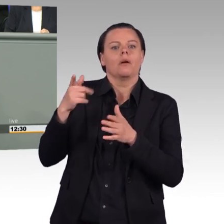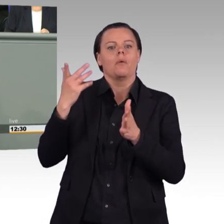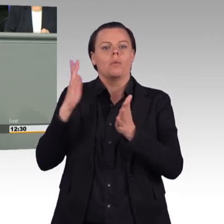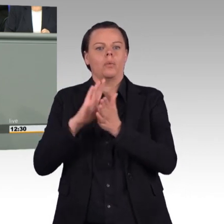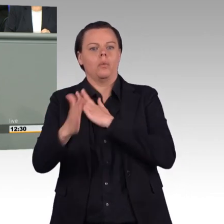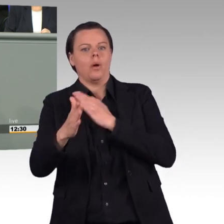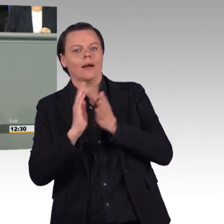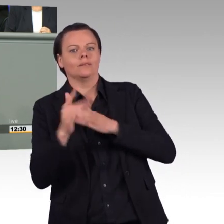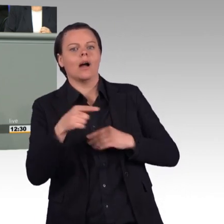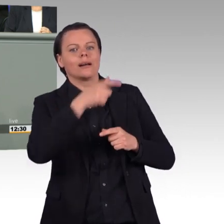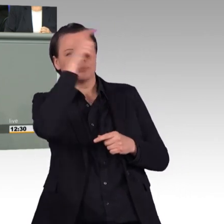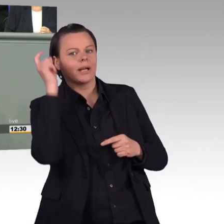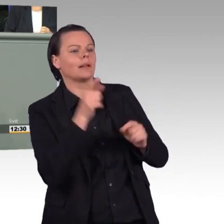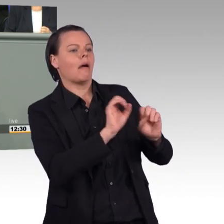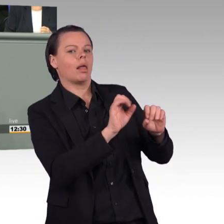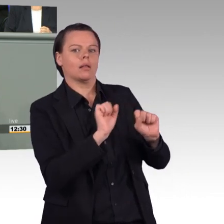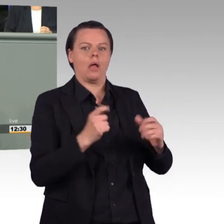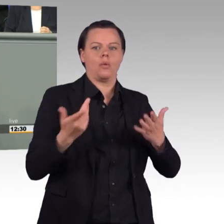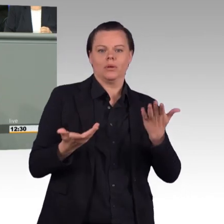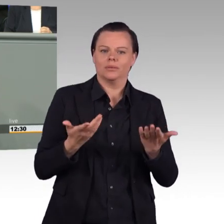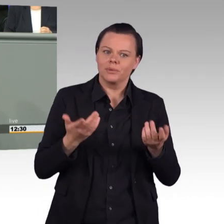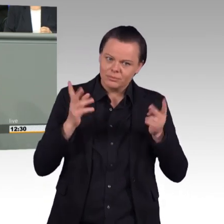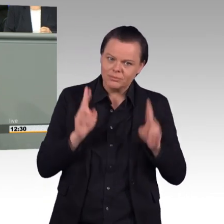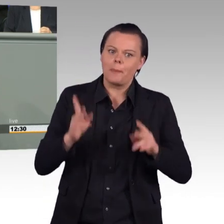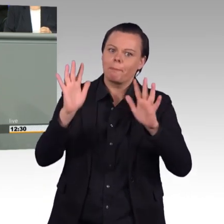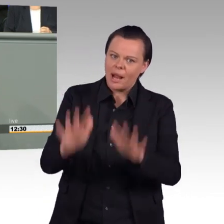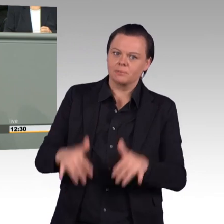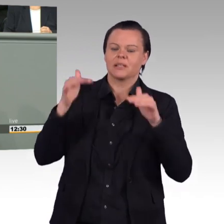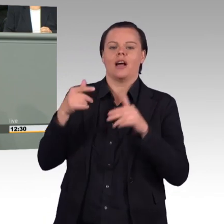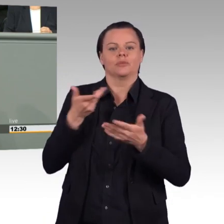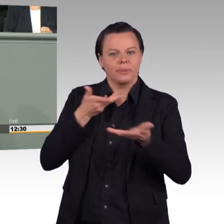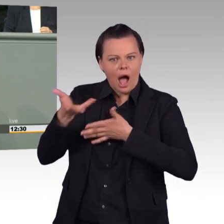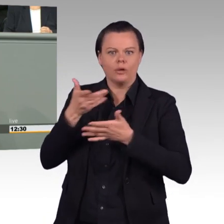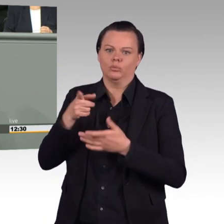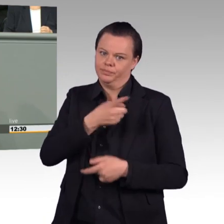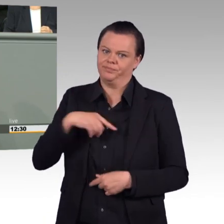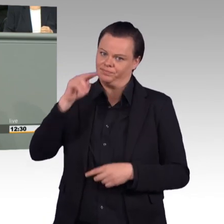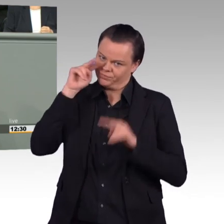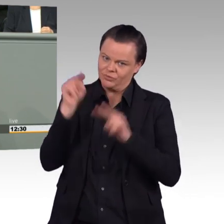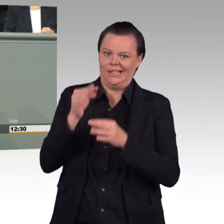dass auch wir als Parlament am Ende des Tages wissen, wo ist Flexibilität geschaffen worden. Aber es darf keinen Wildwuchs geben